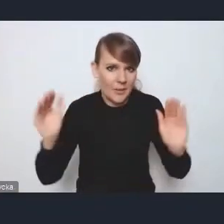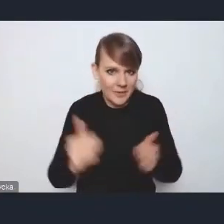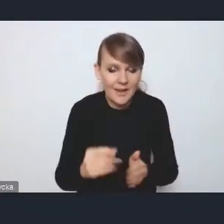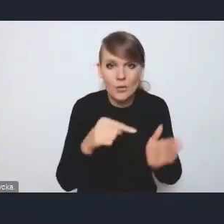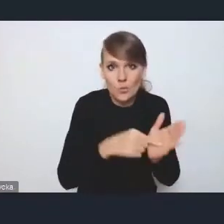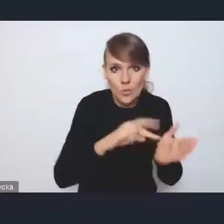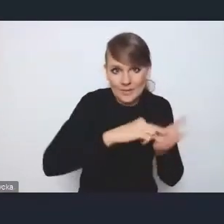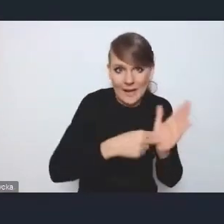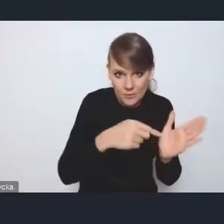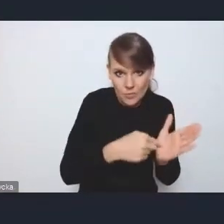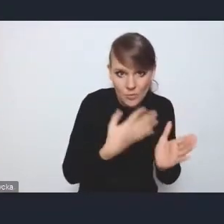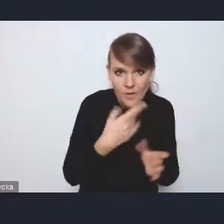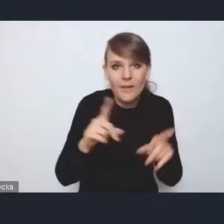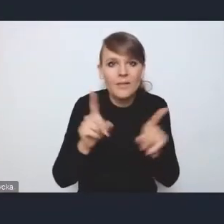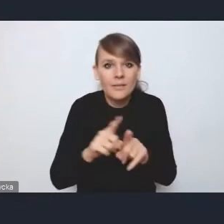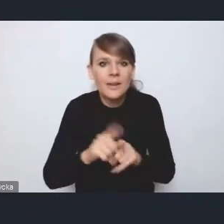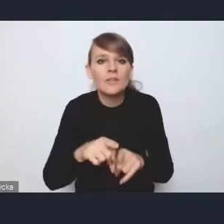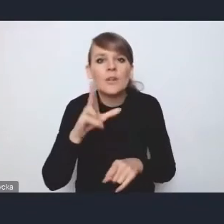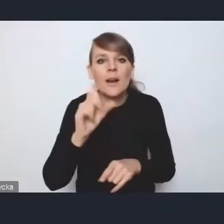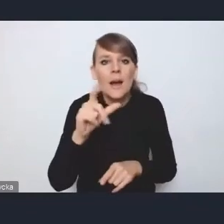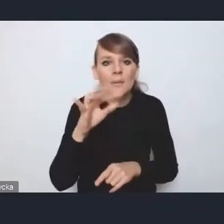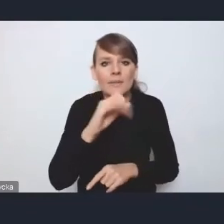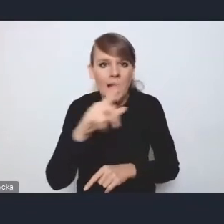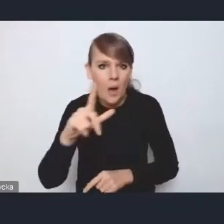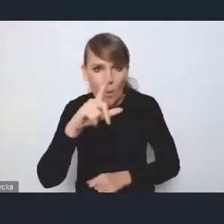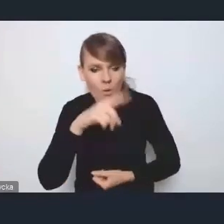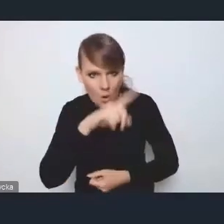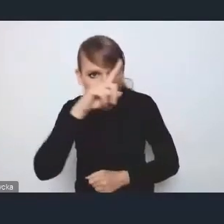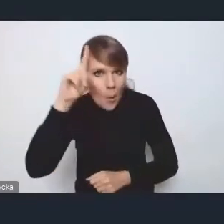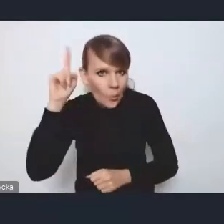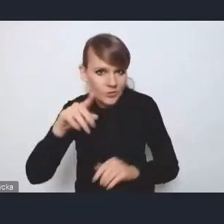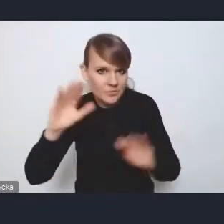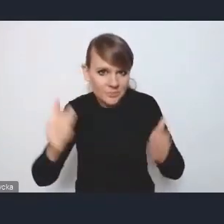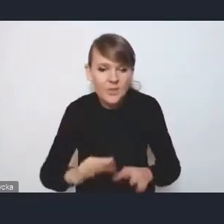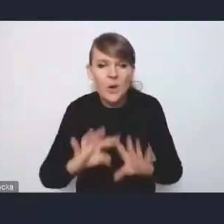spadek kapitału ludzkiego i ogólnie taki marazm rozwojowy.